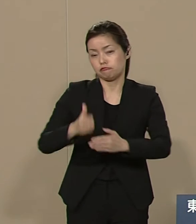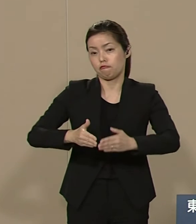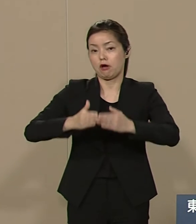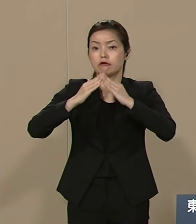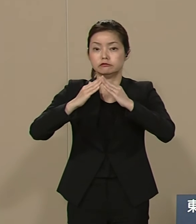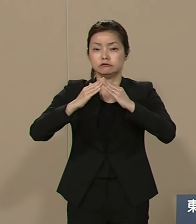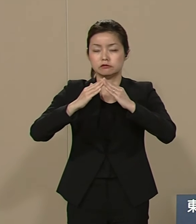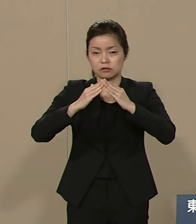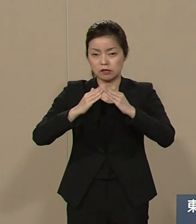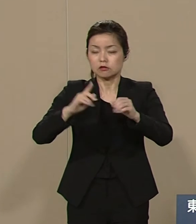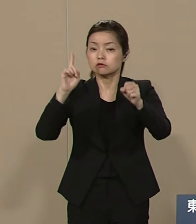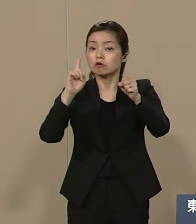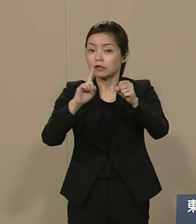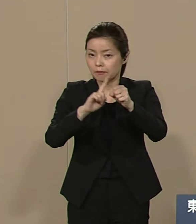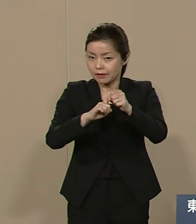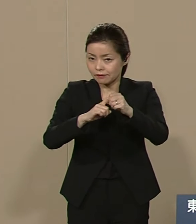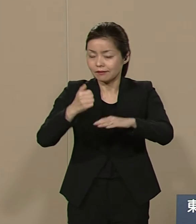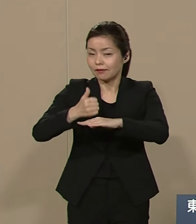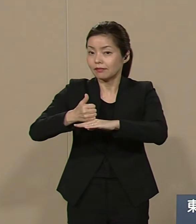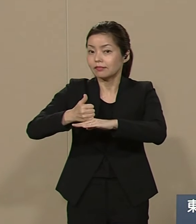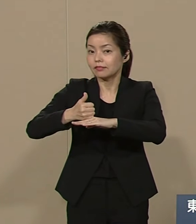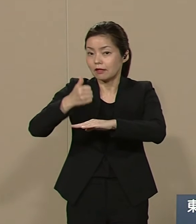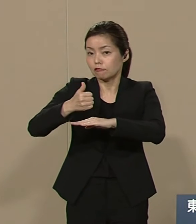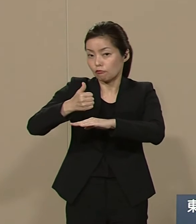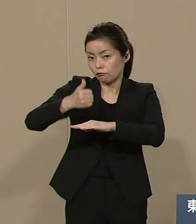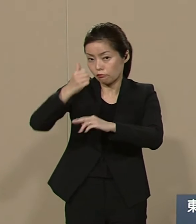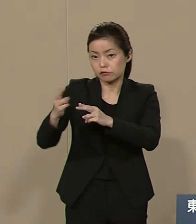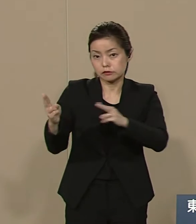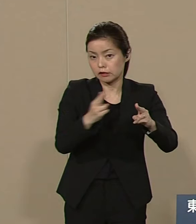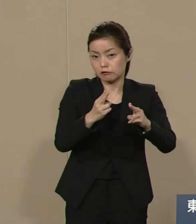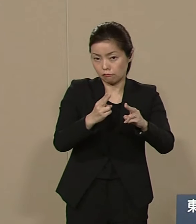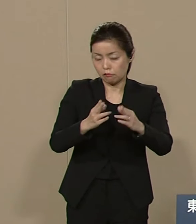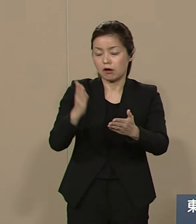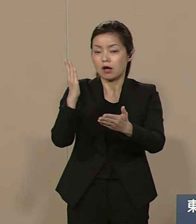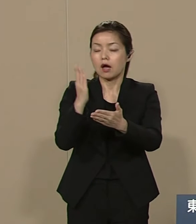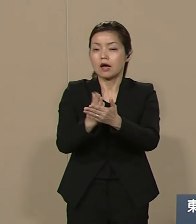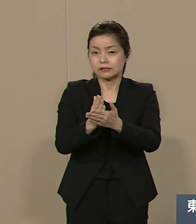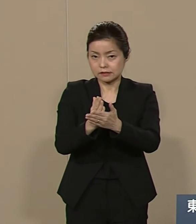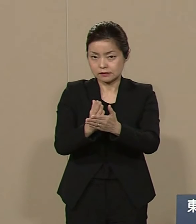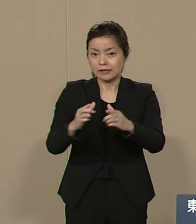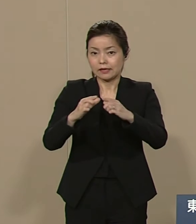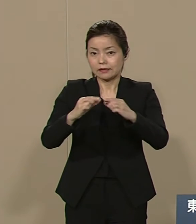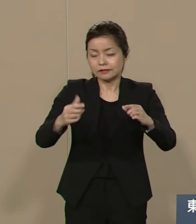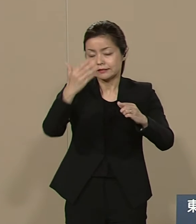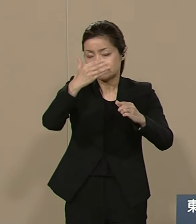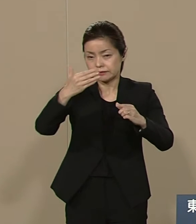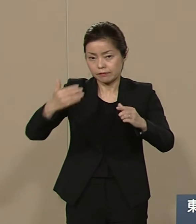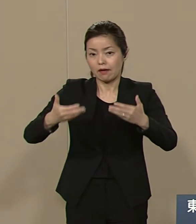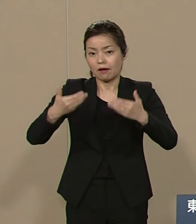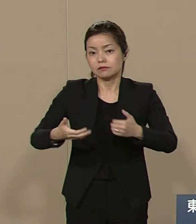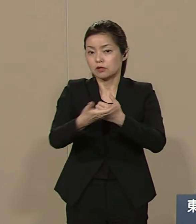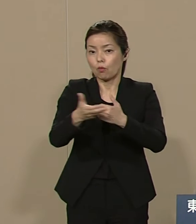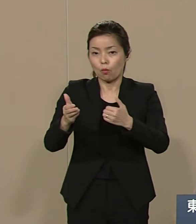天皇制の廃止 日米安保条約の解消 これは国政にもリンクしますが